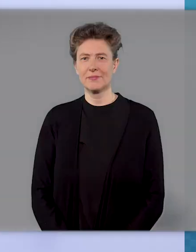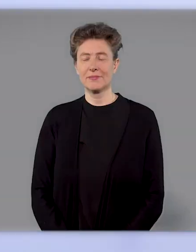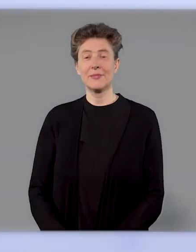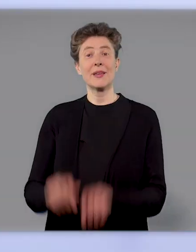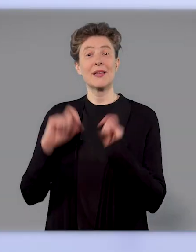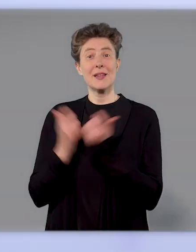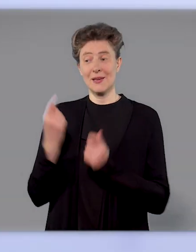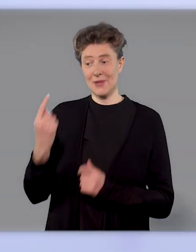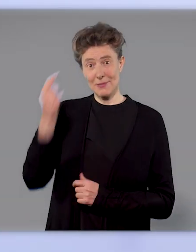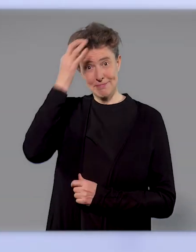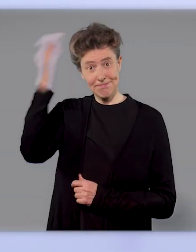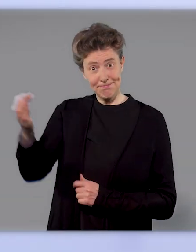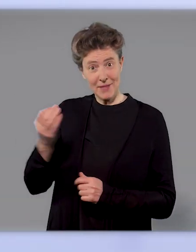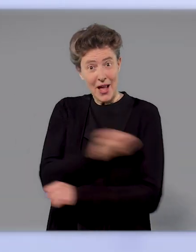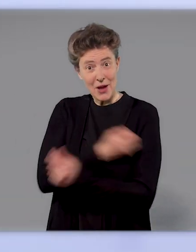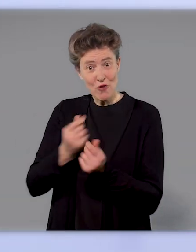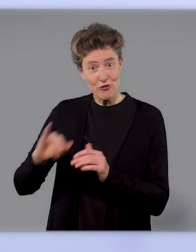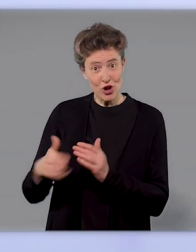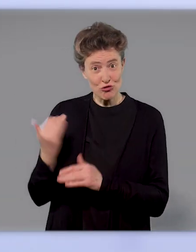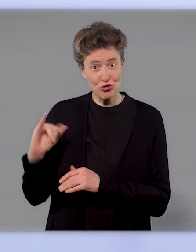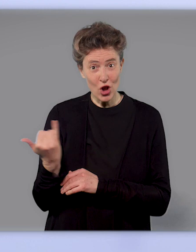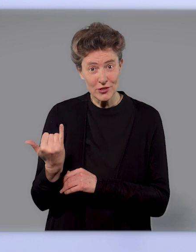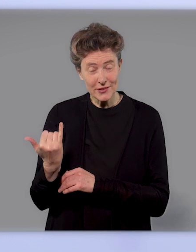Die Entwickler dieses Impfstoffs haben in frühen Studien gesehen,